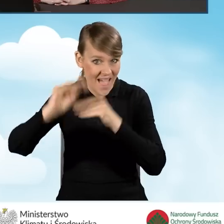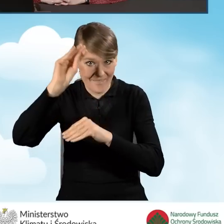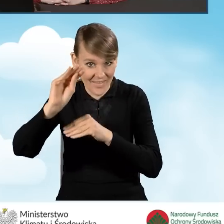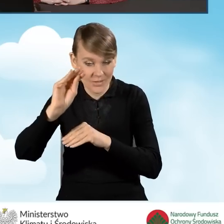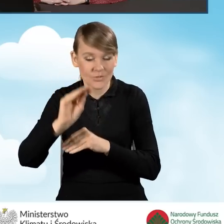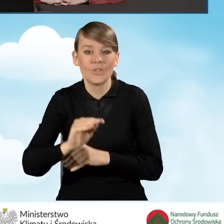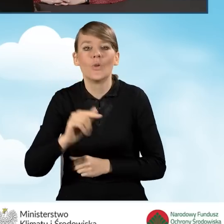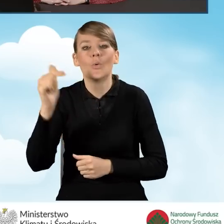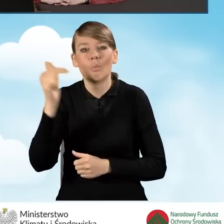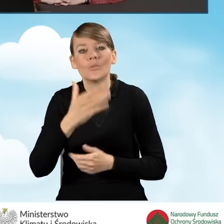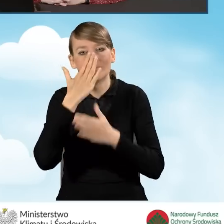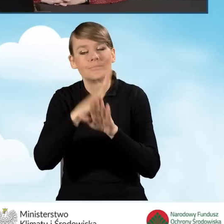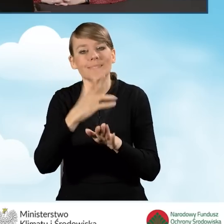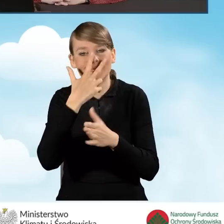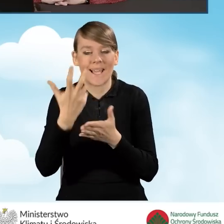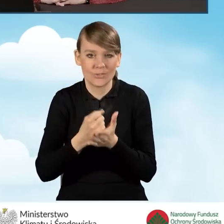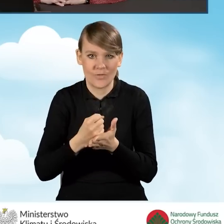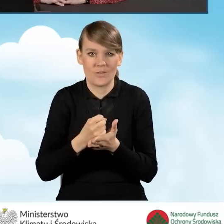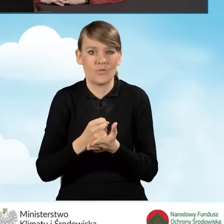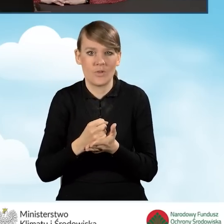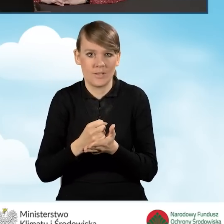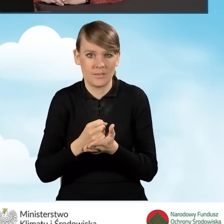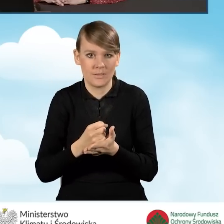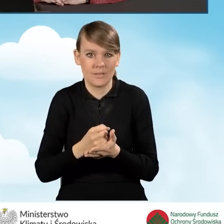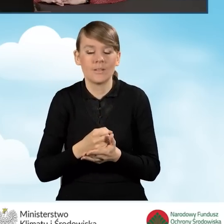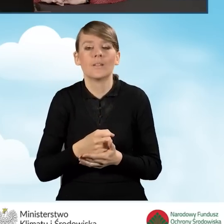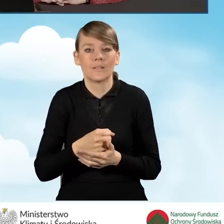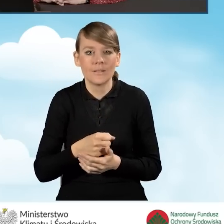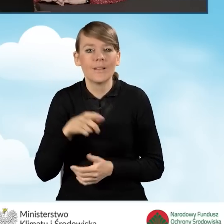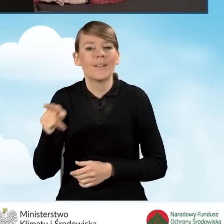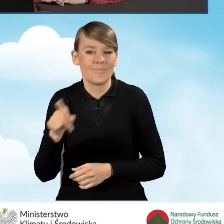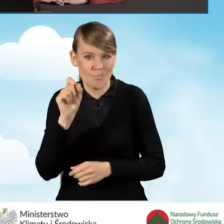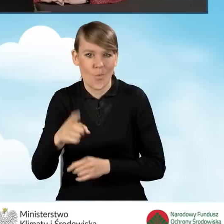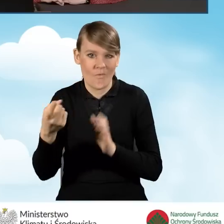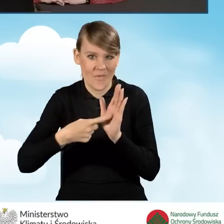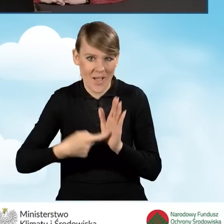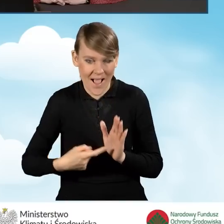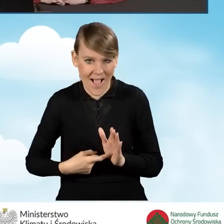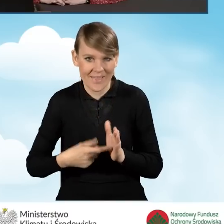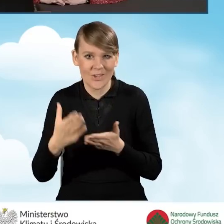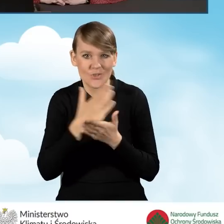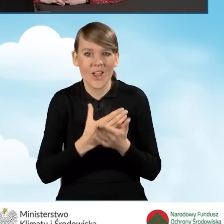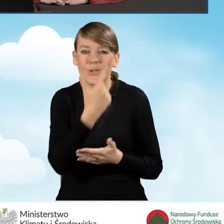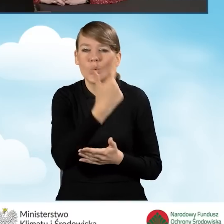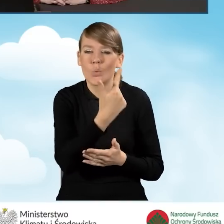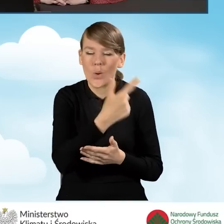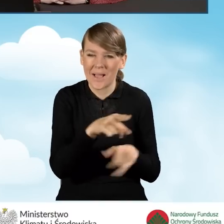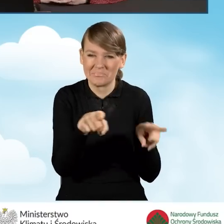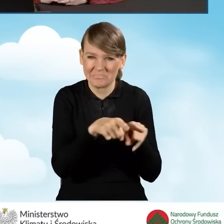powinien przedstawić takie zaświadczenie, jakie jest wymagane również w ramach części drugiej, o której była mowa,